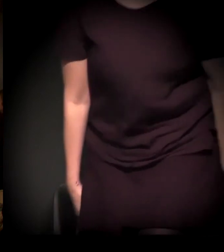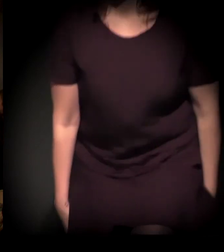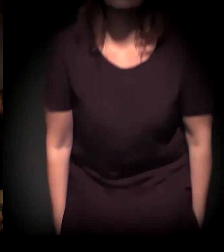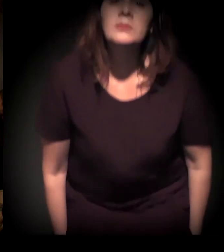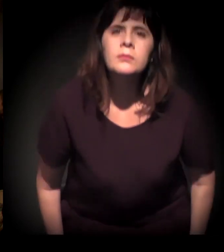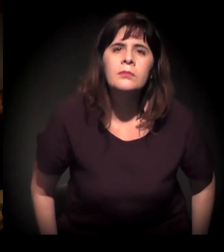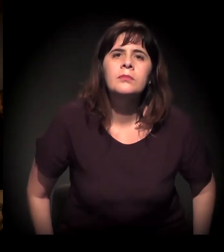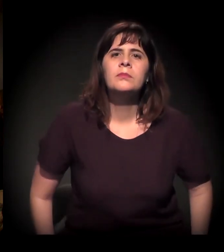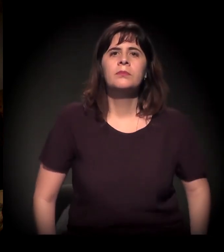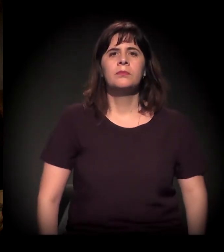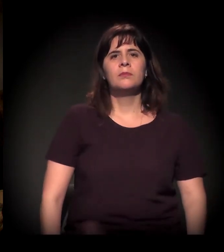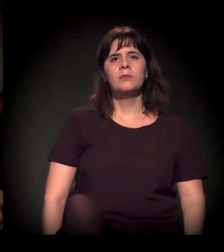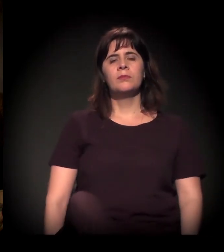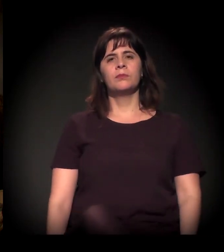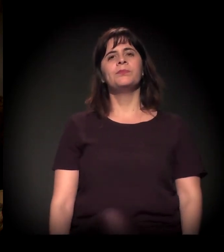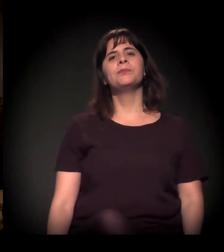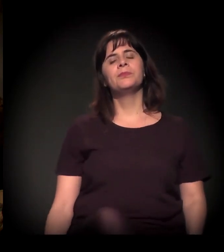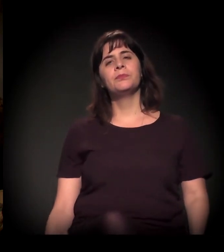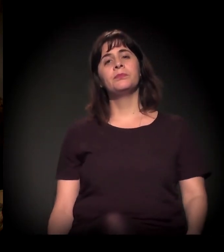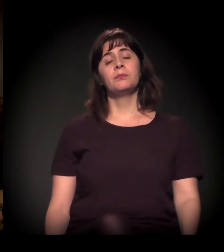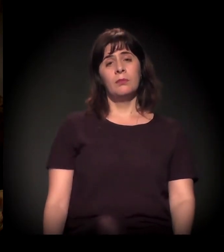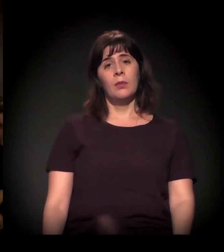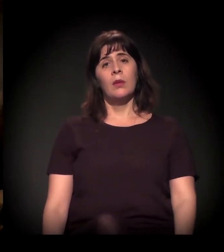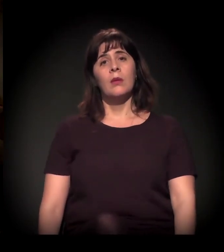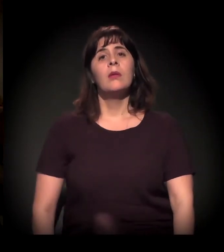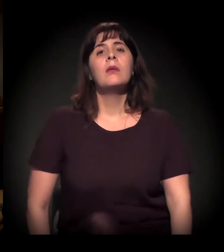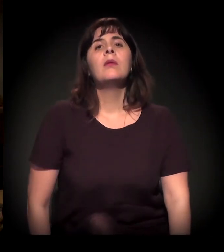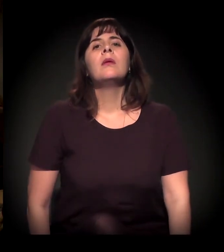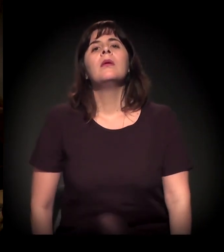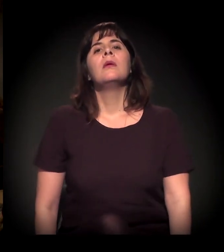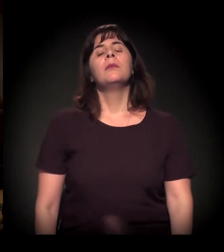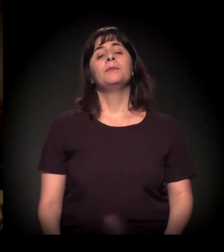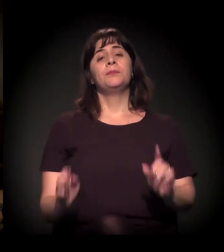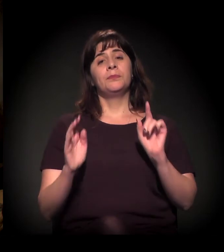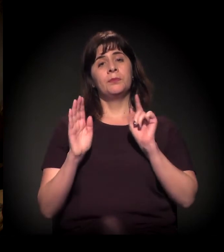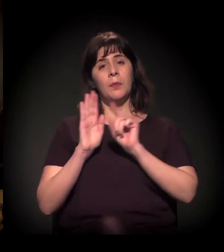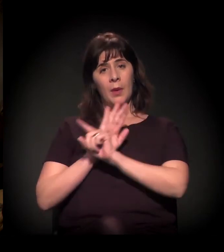A minha pergunta é para cada um. Para o Dito, começando.